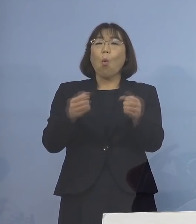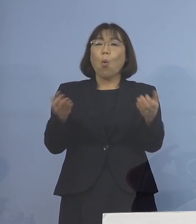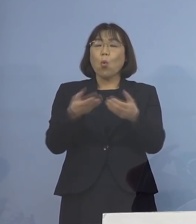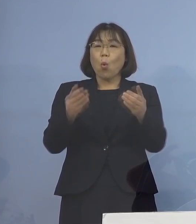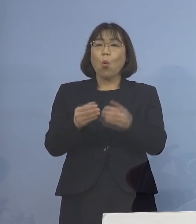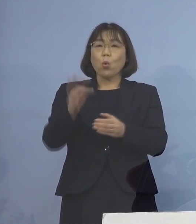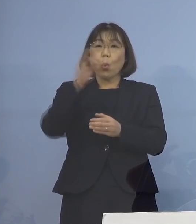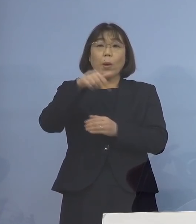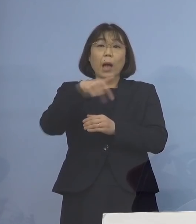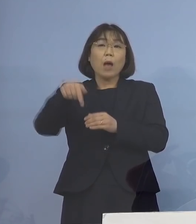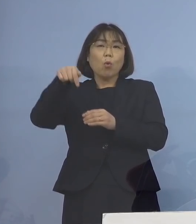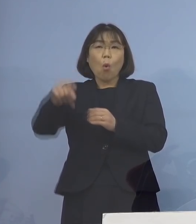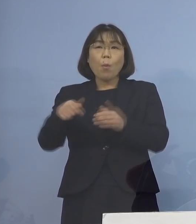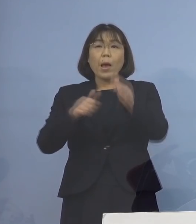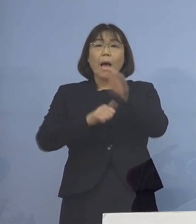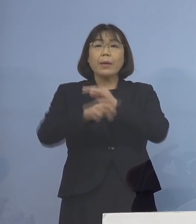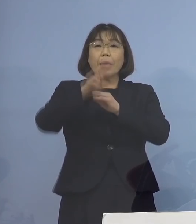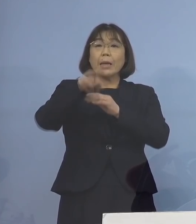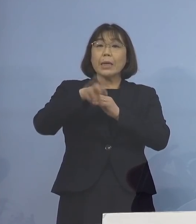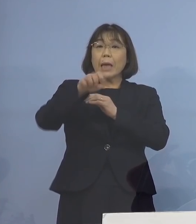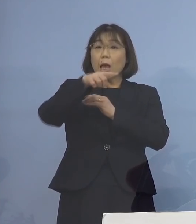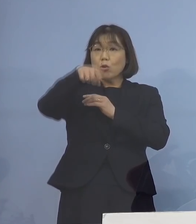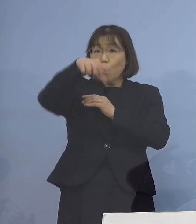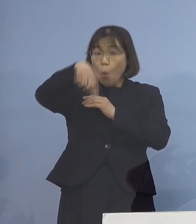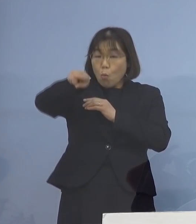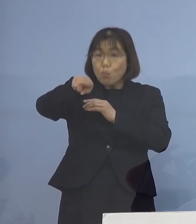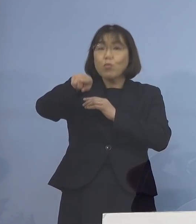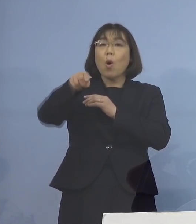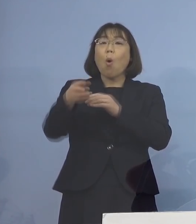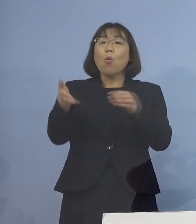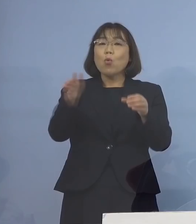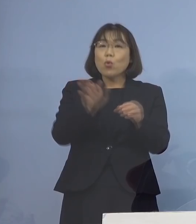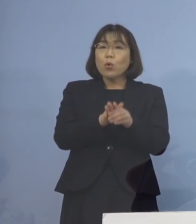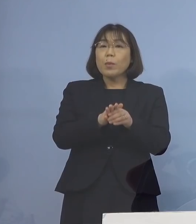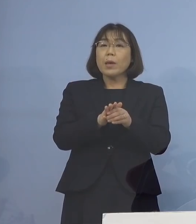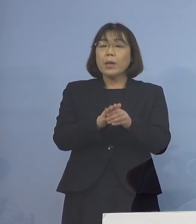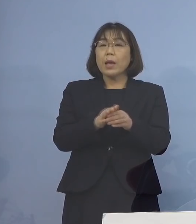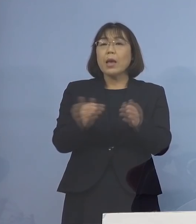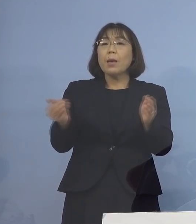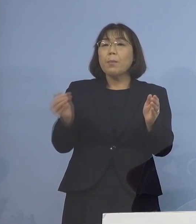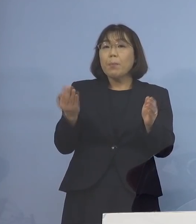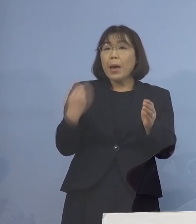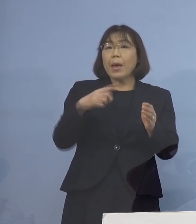保健所体制をこれまで 184名体制であったものを